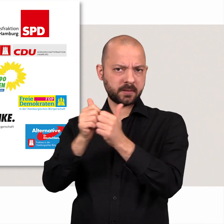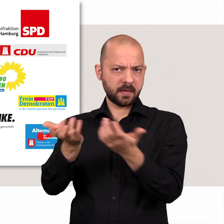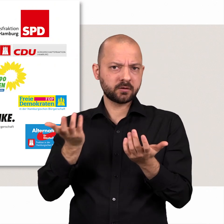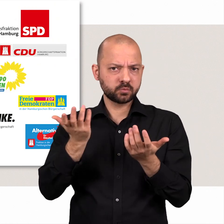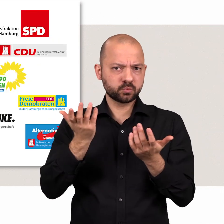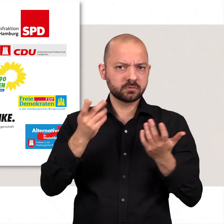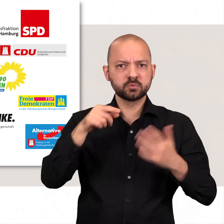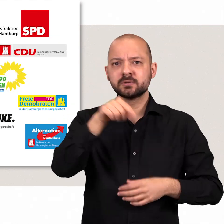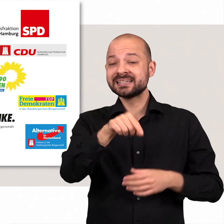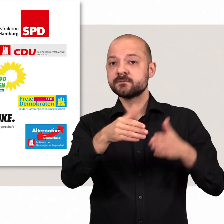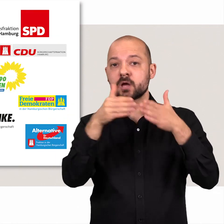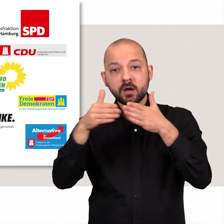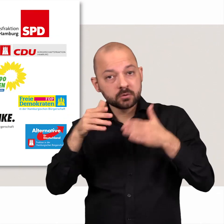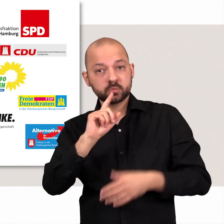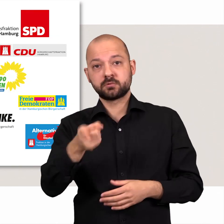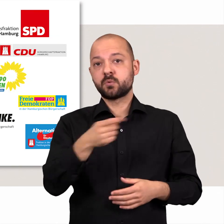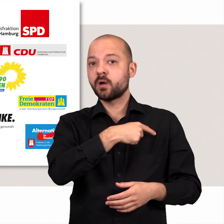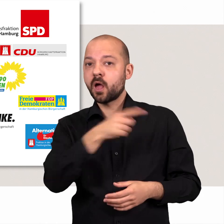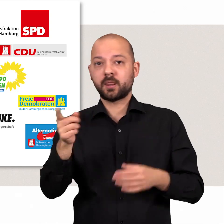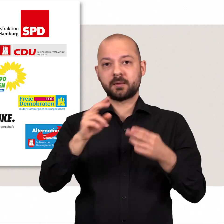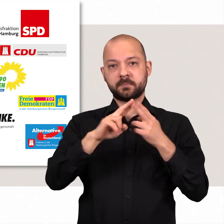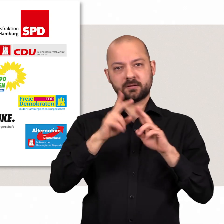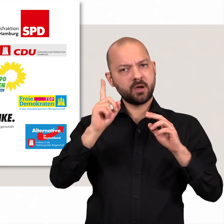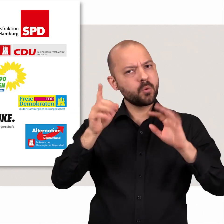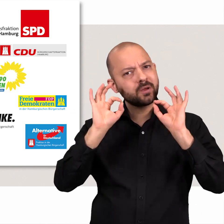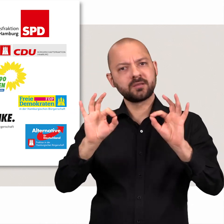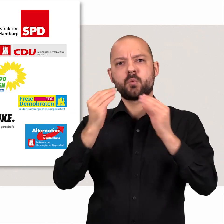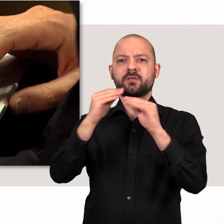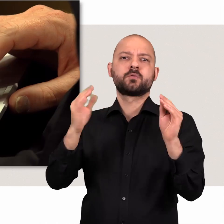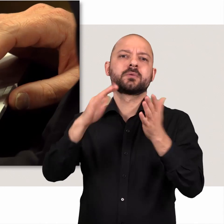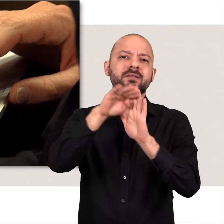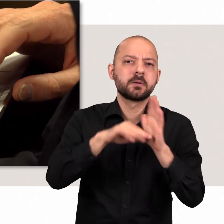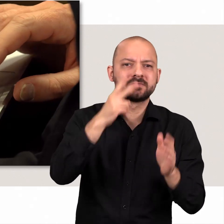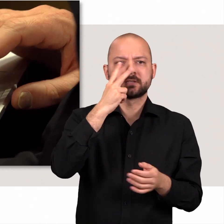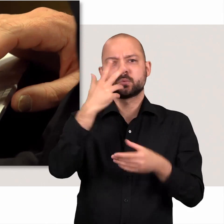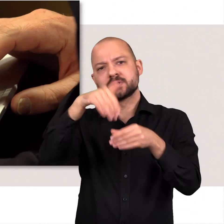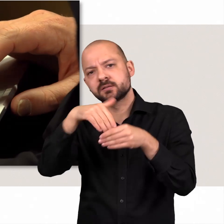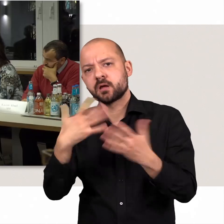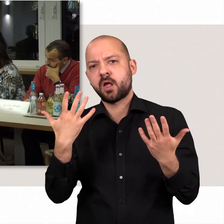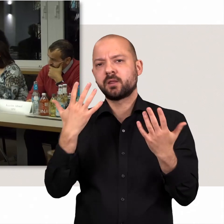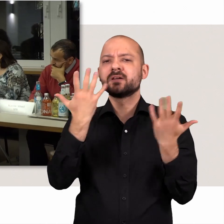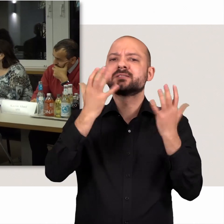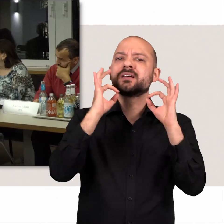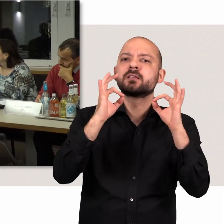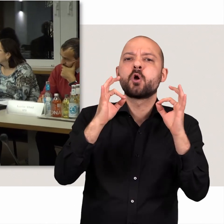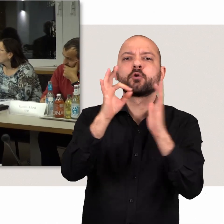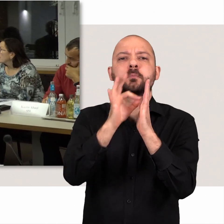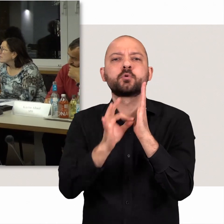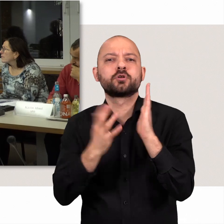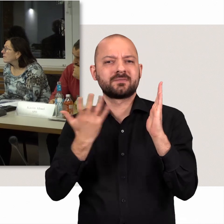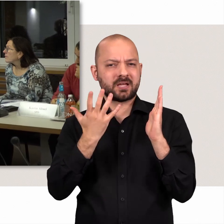In den Fraktionen werden im Vorfeld alle Mitglieder rechtzeitig über Termine, Inhalte und kritische Punkte informiert.